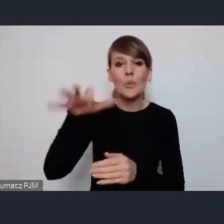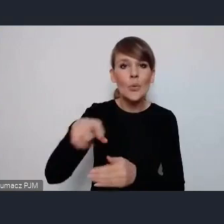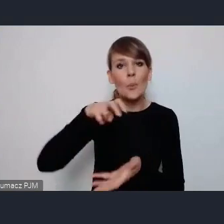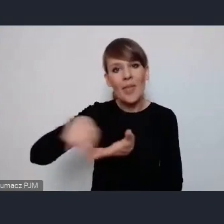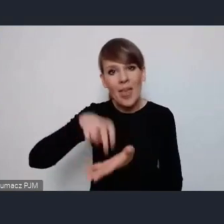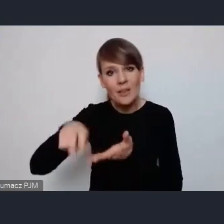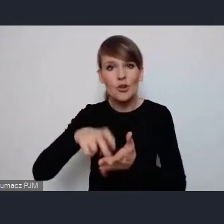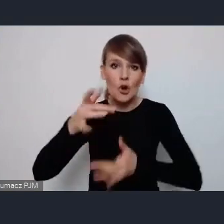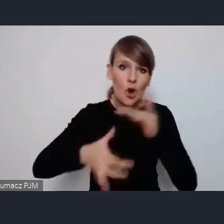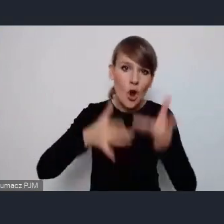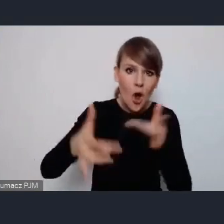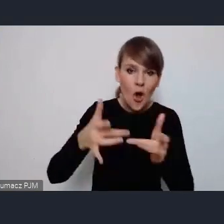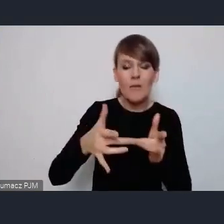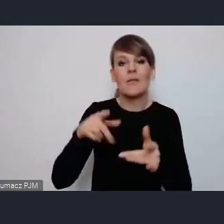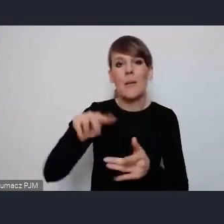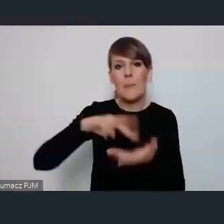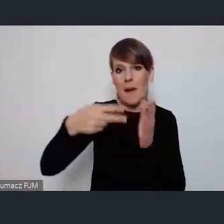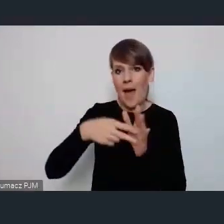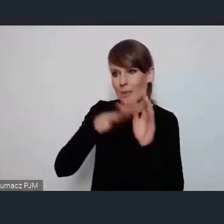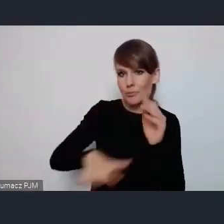przekształcenia planowania przestrzennego miast,